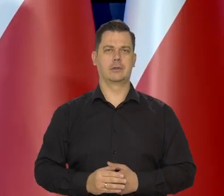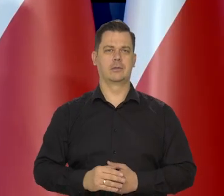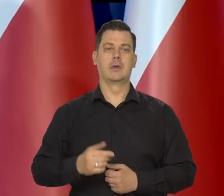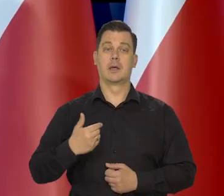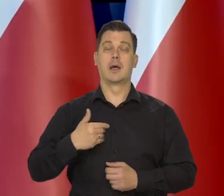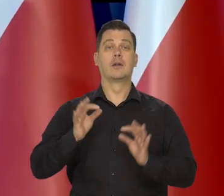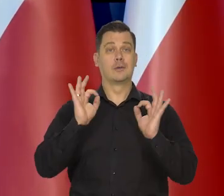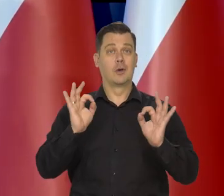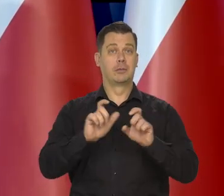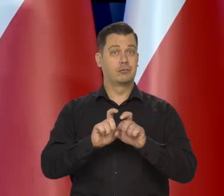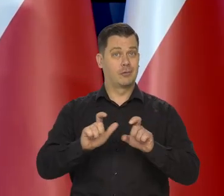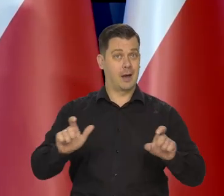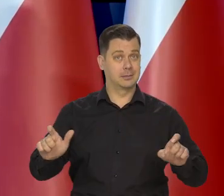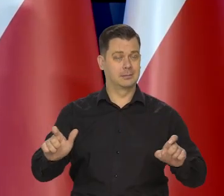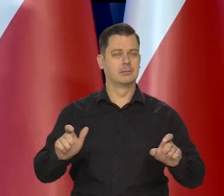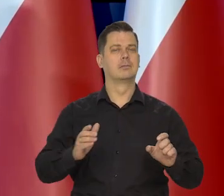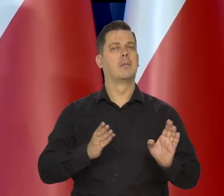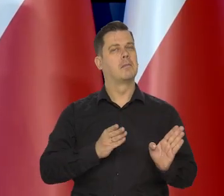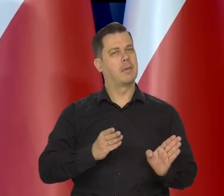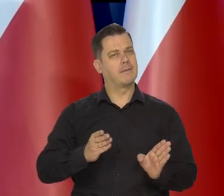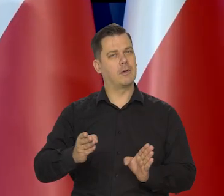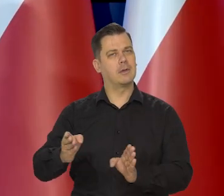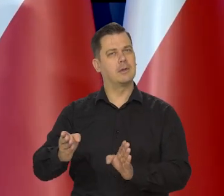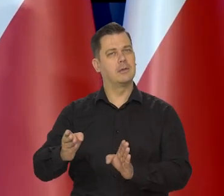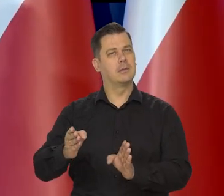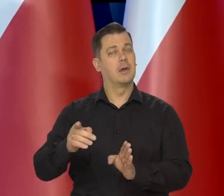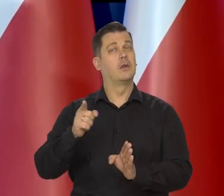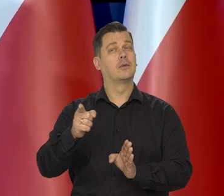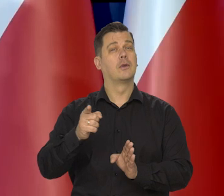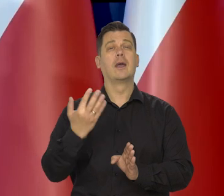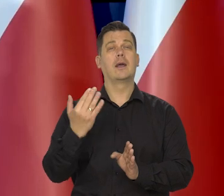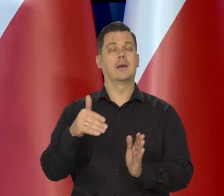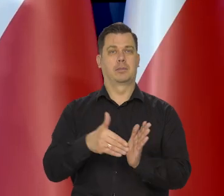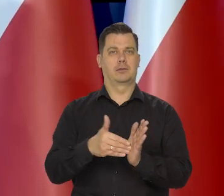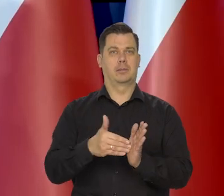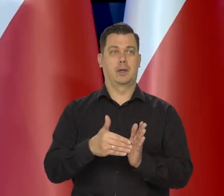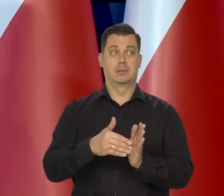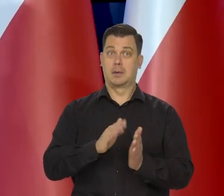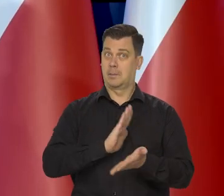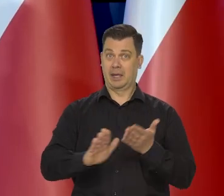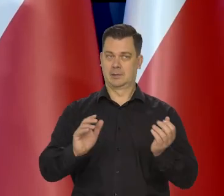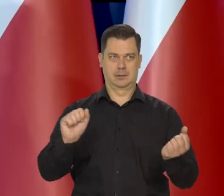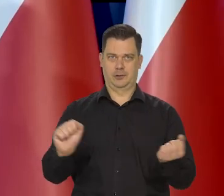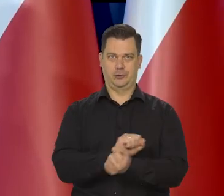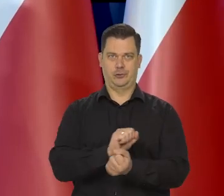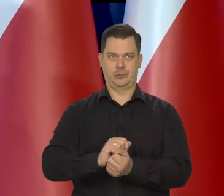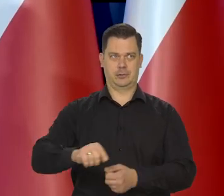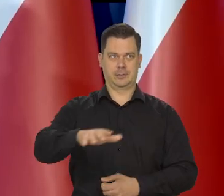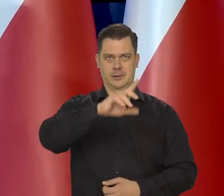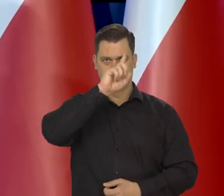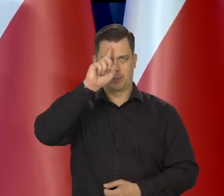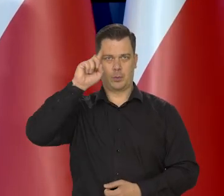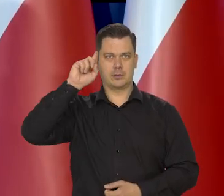Zrobimy to we właściwym tempie w maksymalnym tempie, który nie zaburzy ładu społecznego